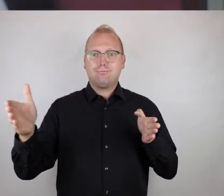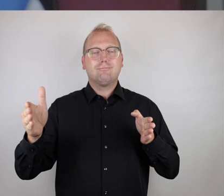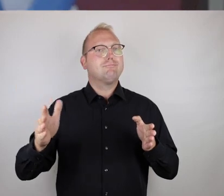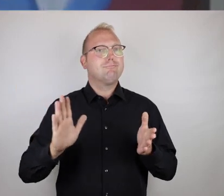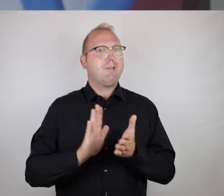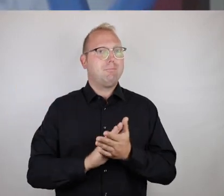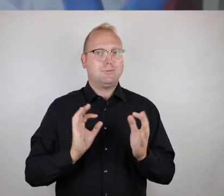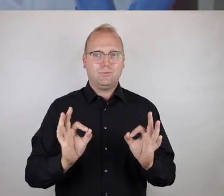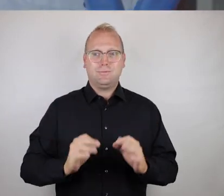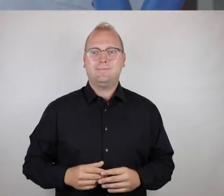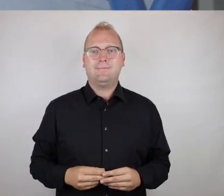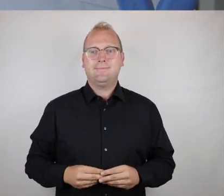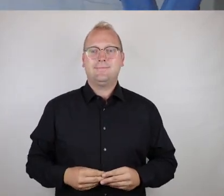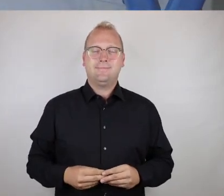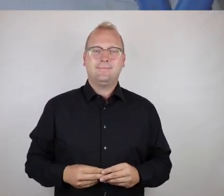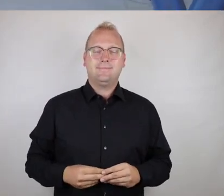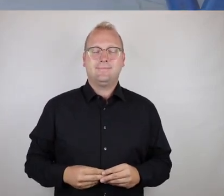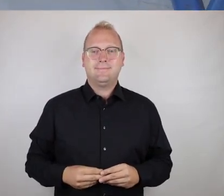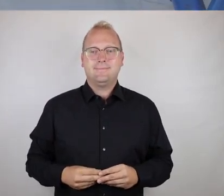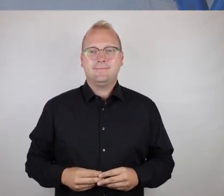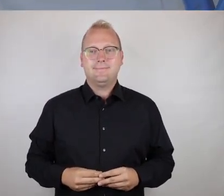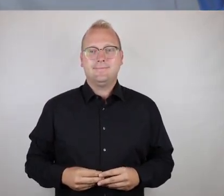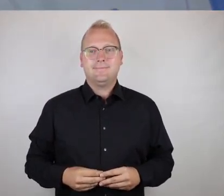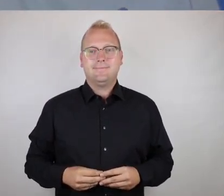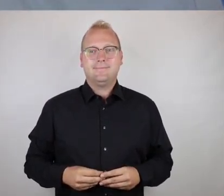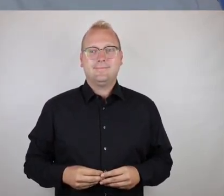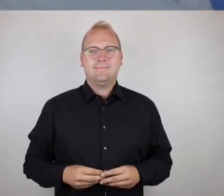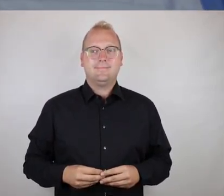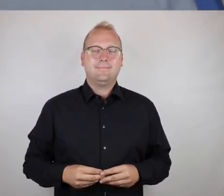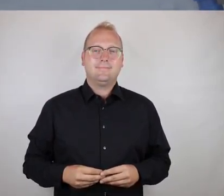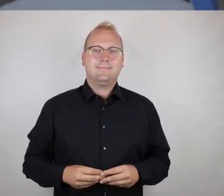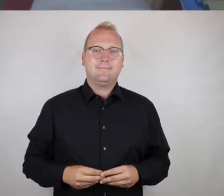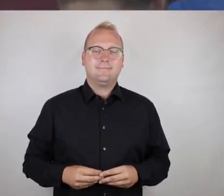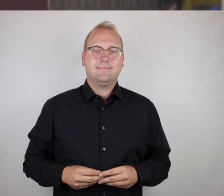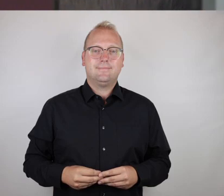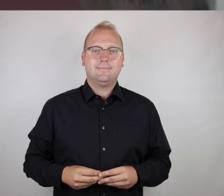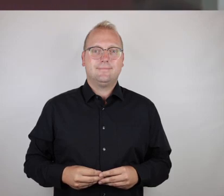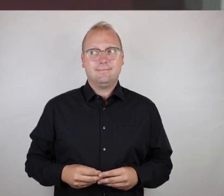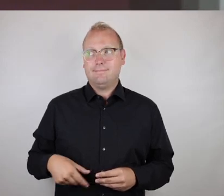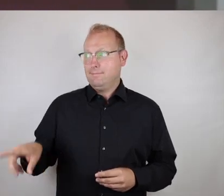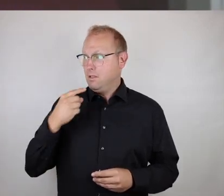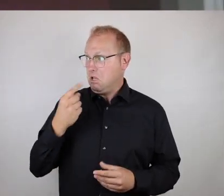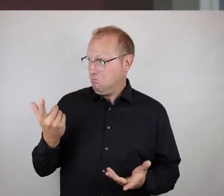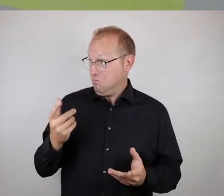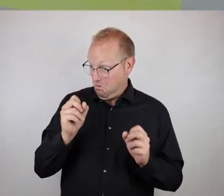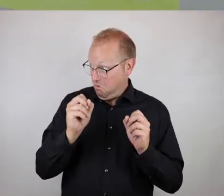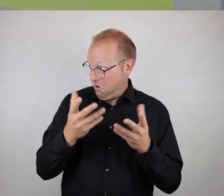Es ist erfreulicherweise der Fall.